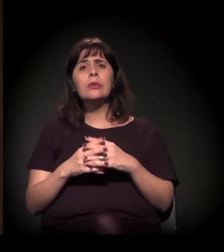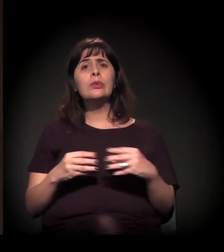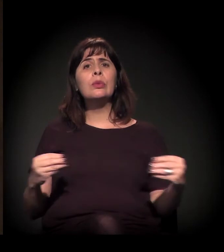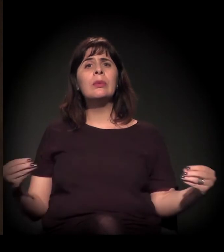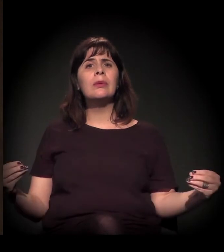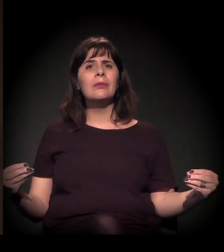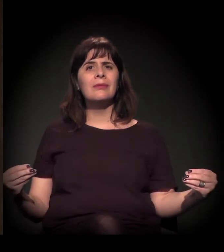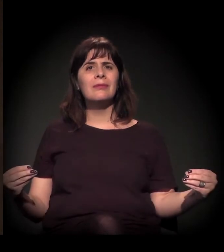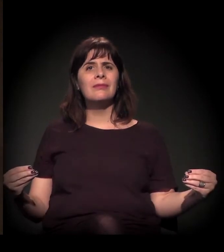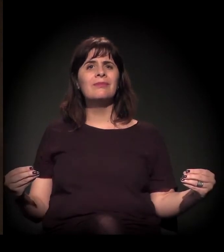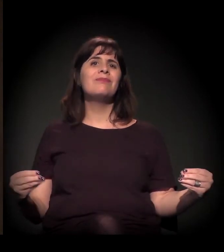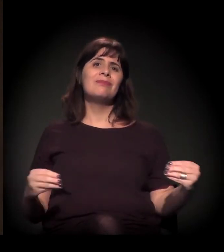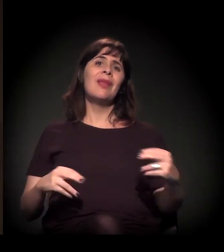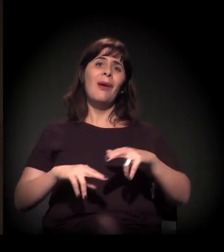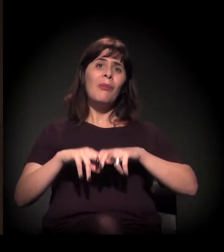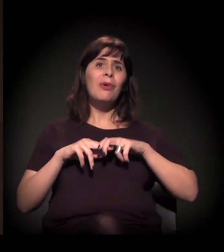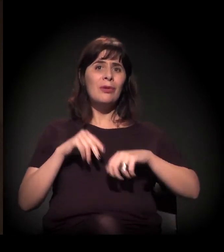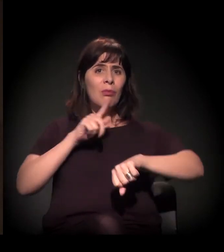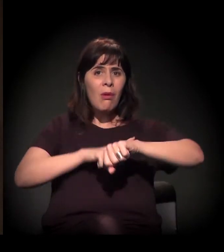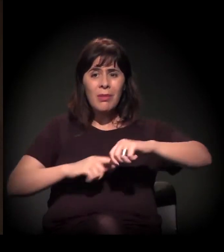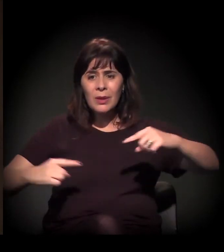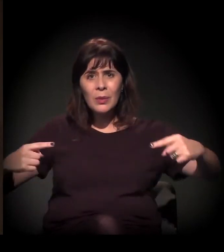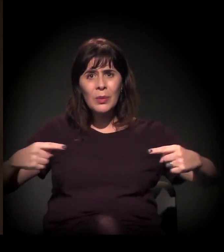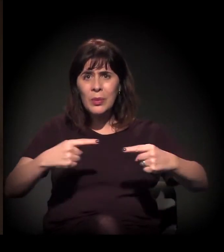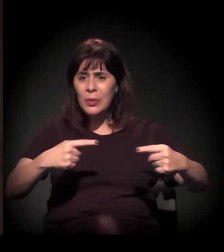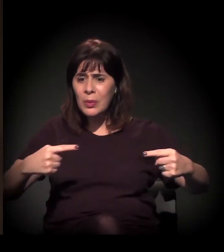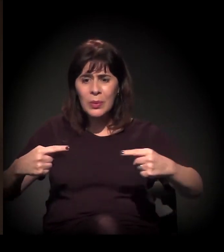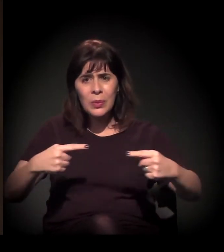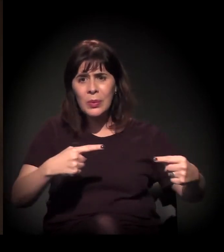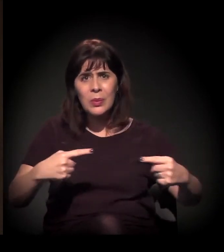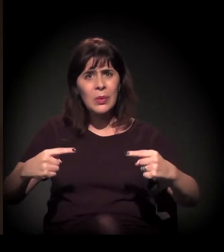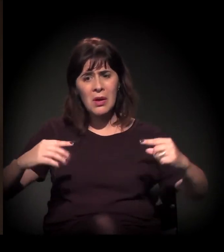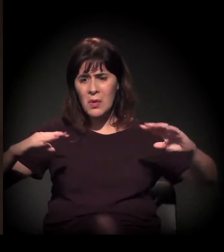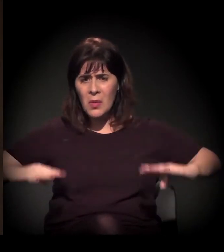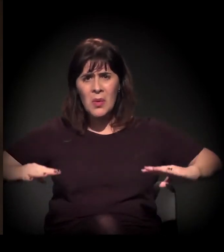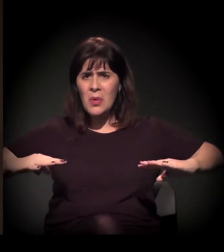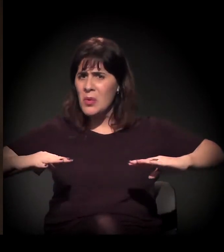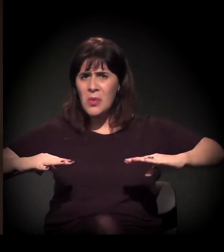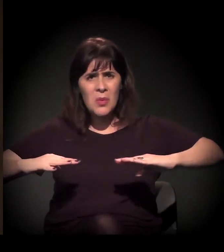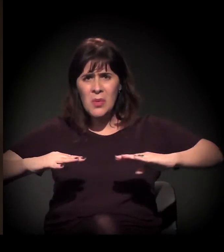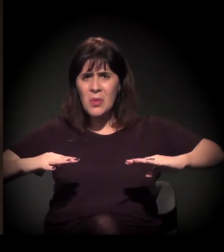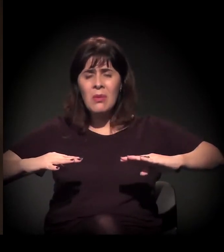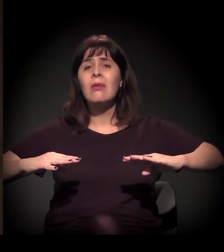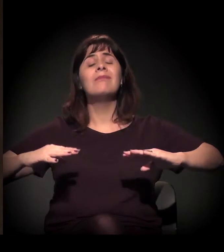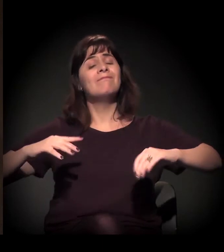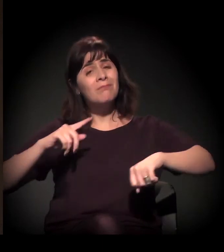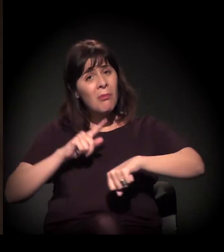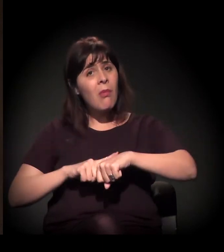aumenta as situações de conflito. Esse é o momento que estamos vivendo